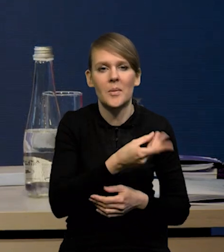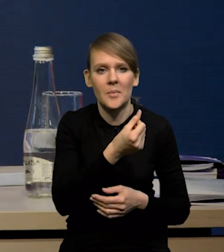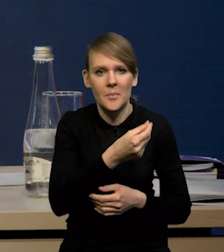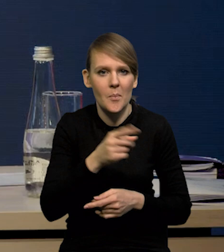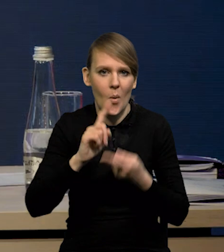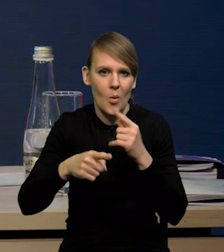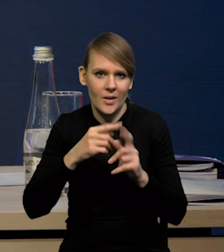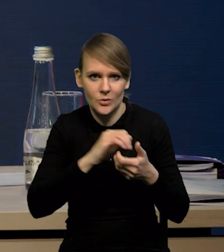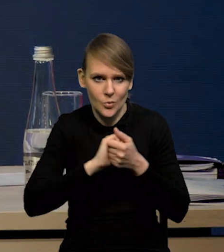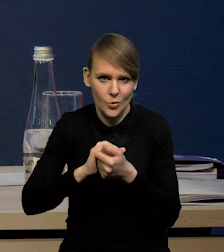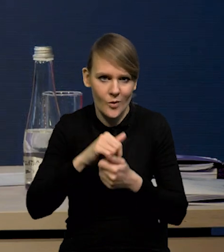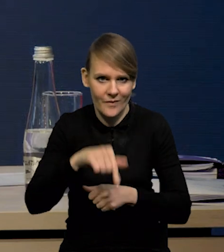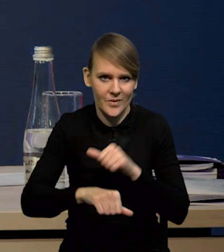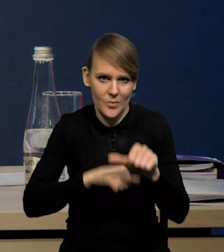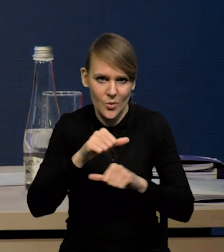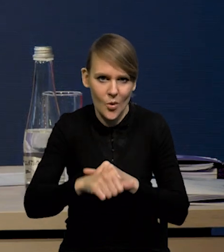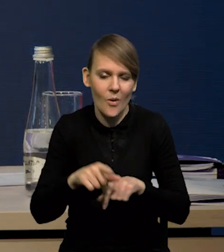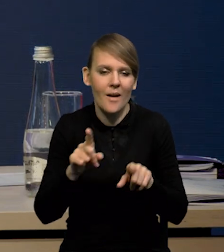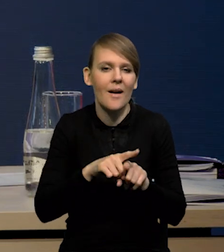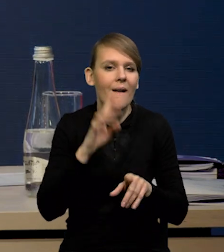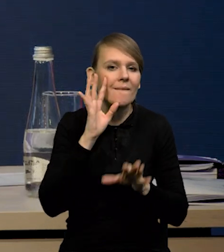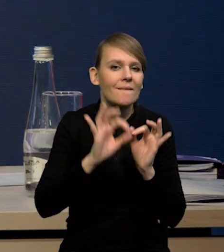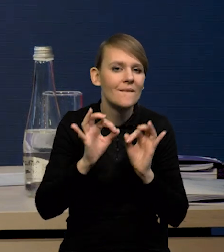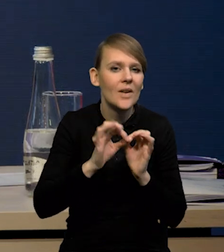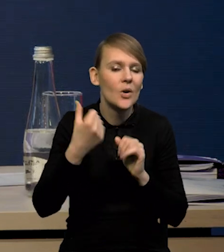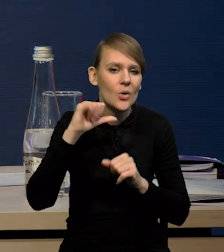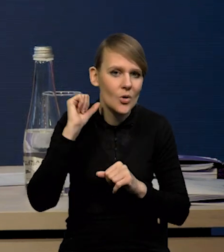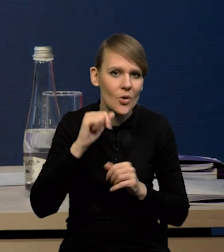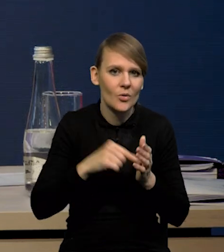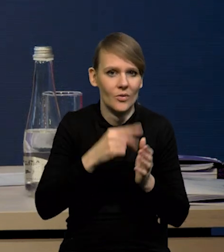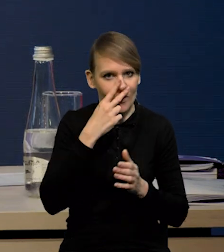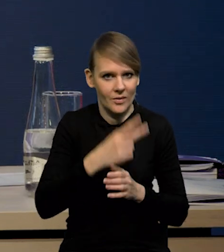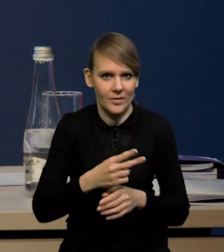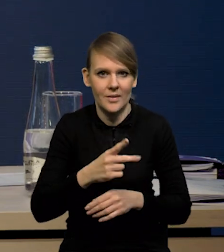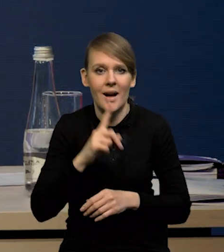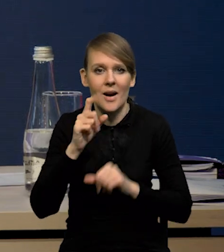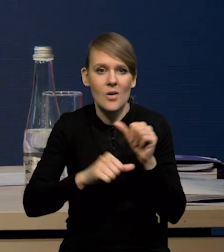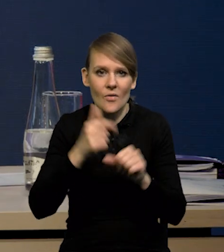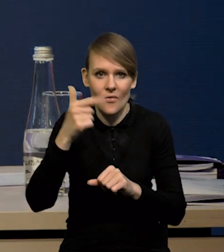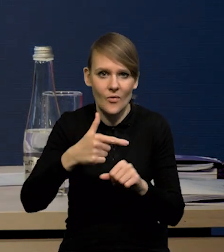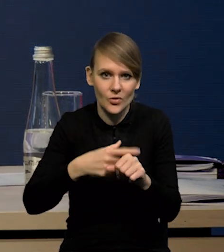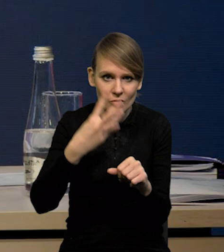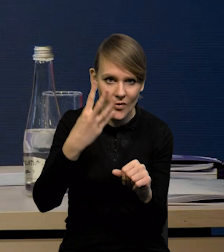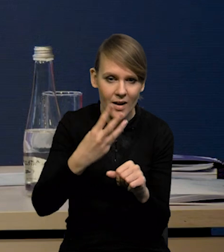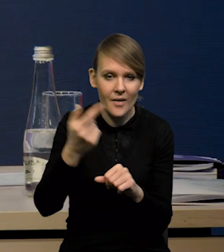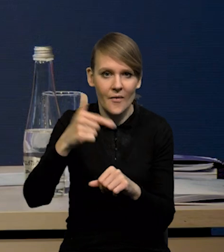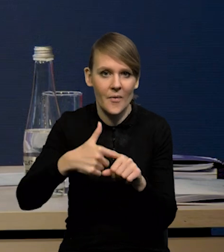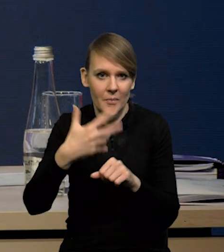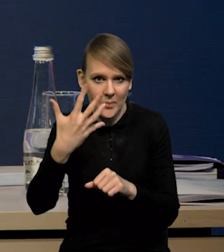i te szacunki za ubiegły rok też nam to pokazały, natomiast podnieśliśmy w roku 24-25.